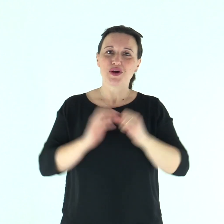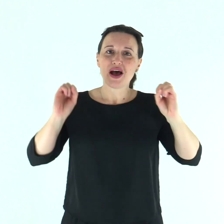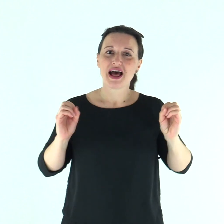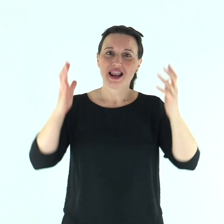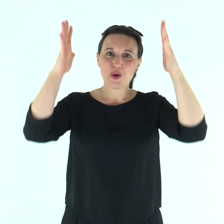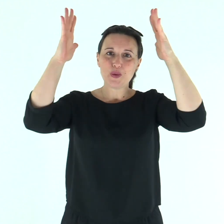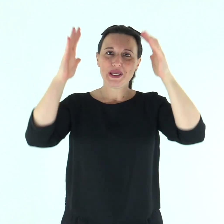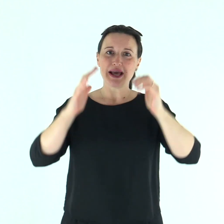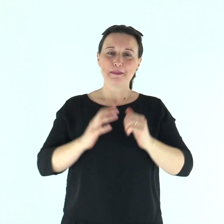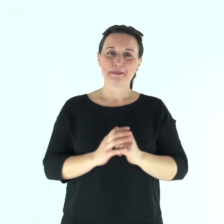Alleluia.